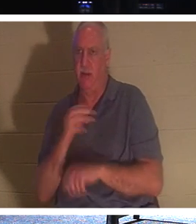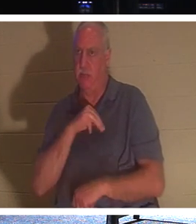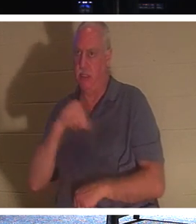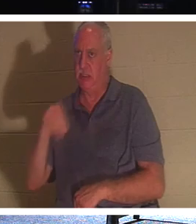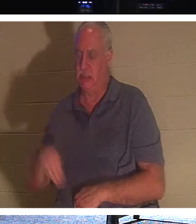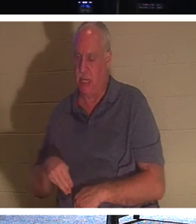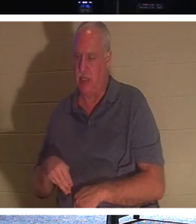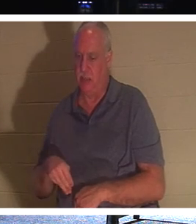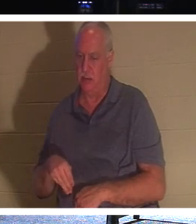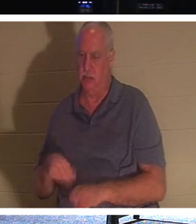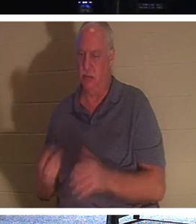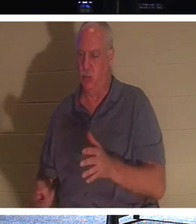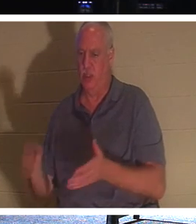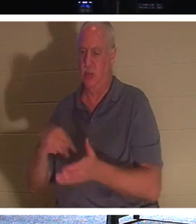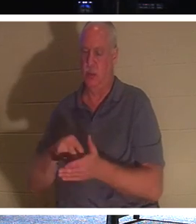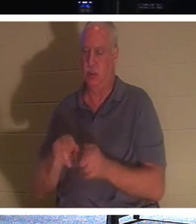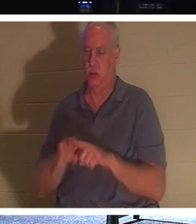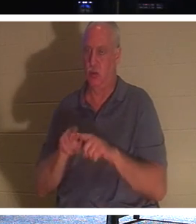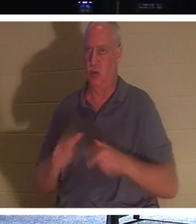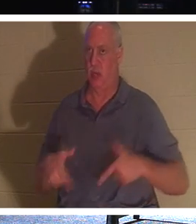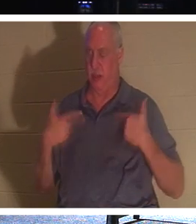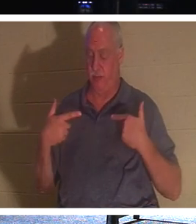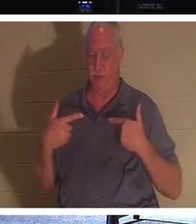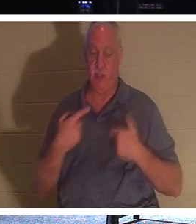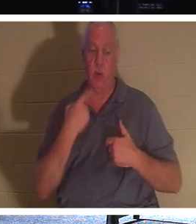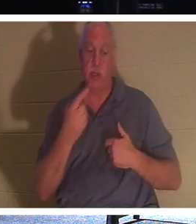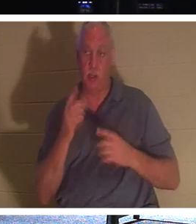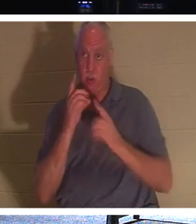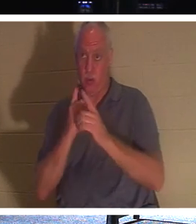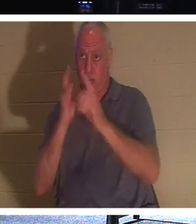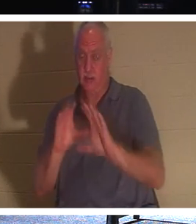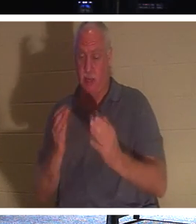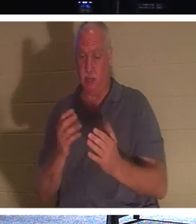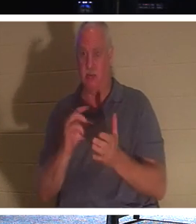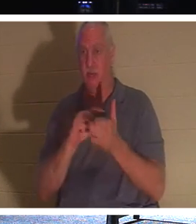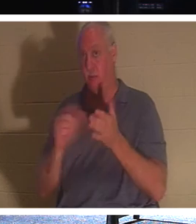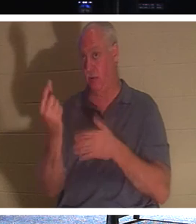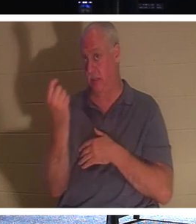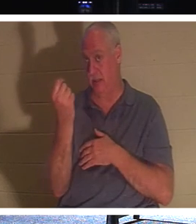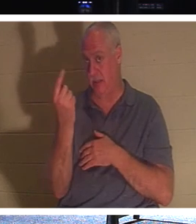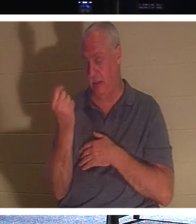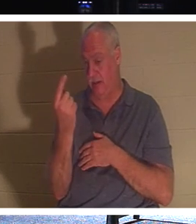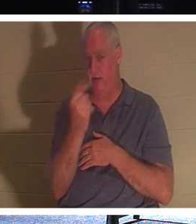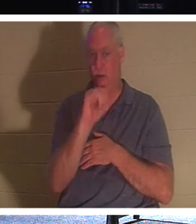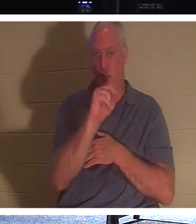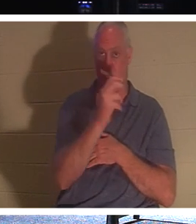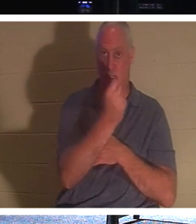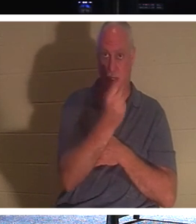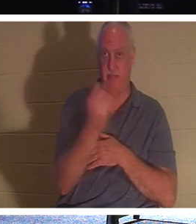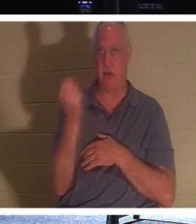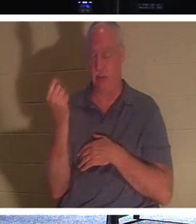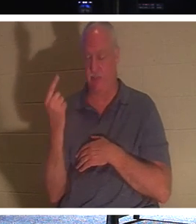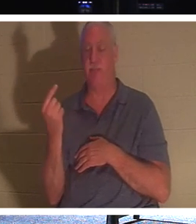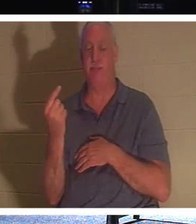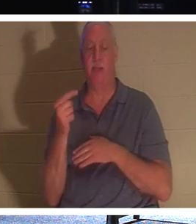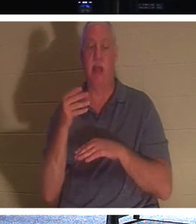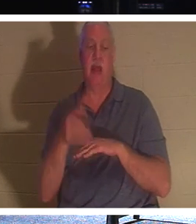일부러 사흘을 기다리셨습니다 . 그래서 그분은 요한복음 11장 11절에서 제자들에게 말씀하셨습니다